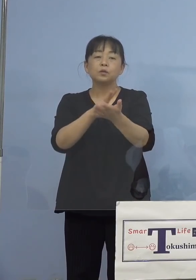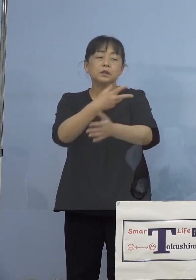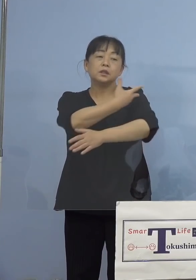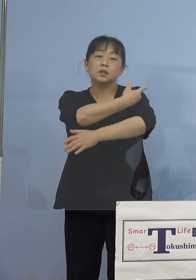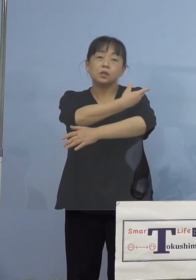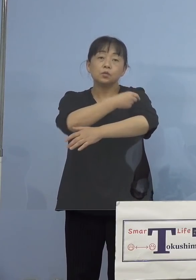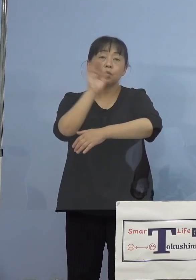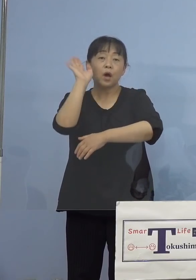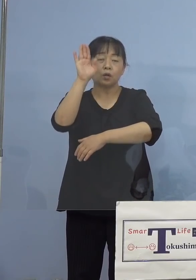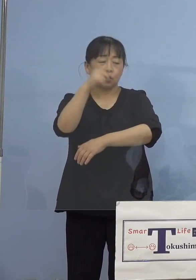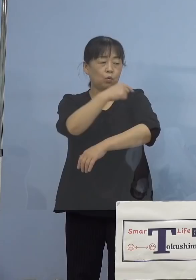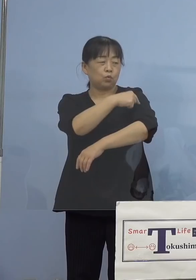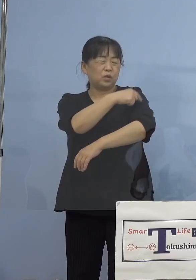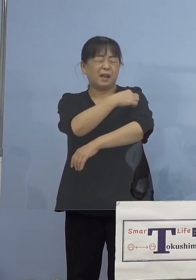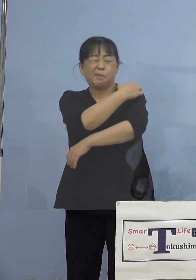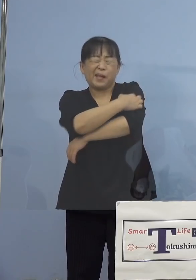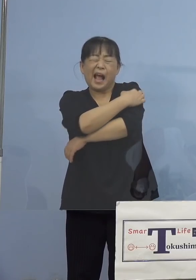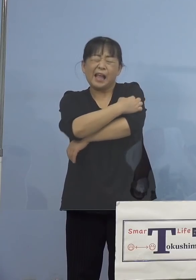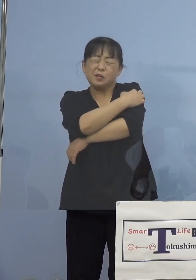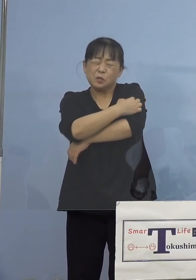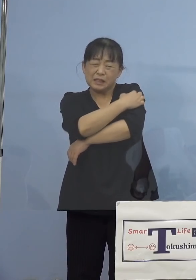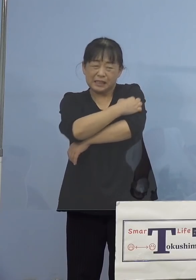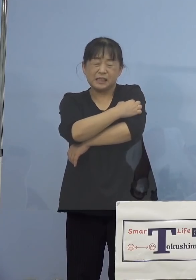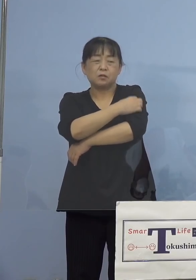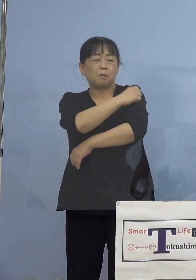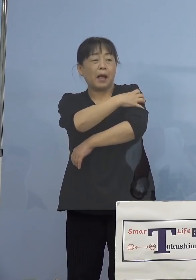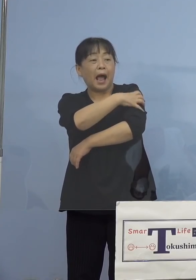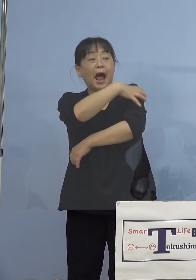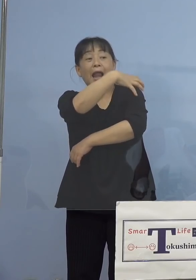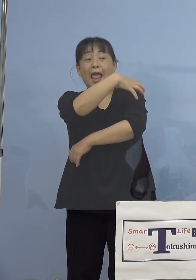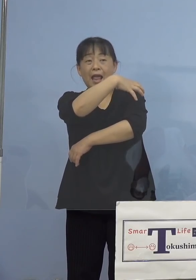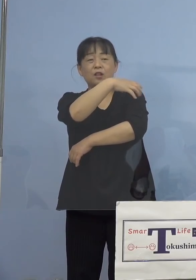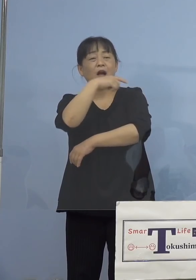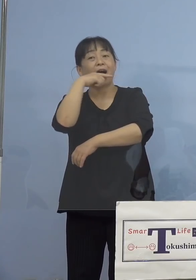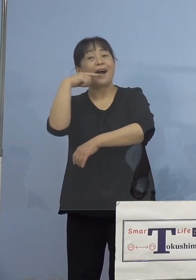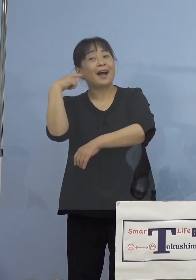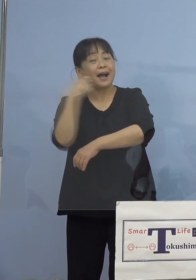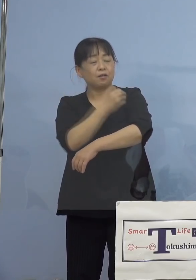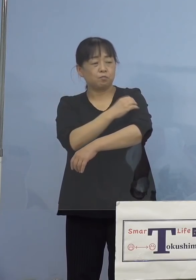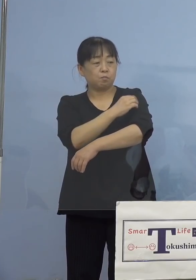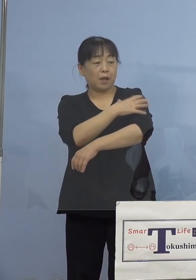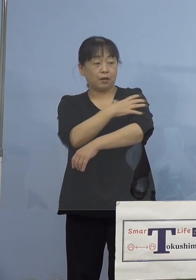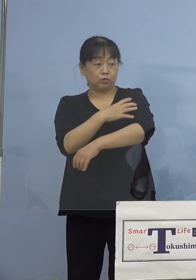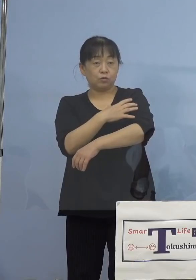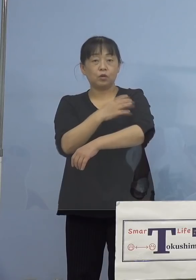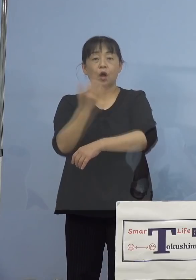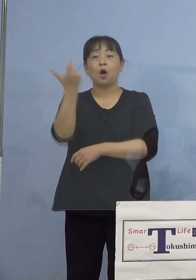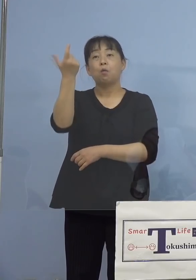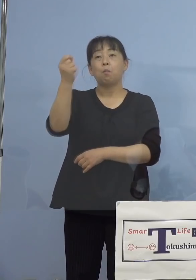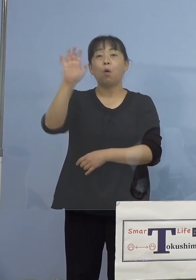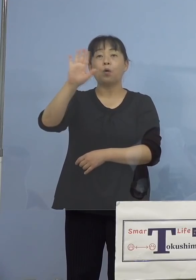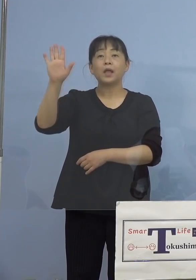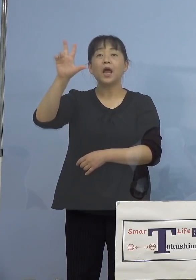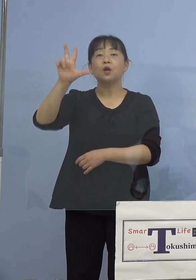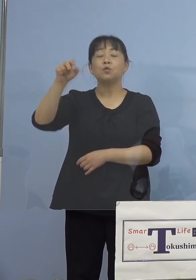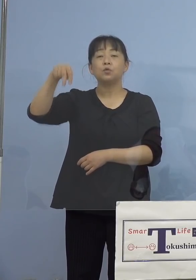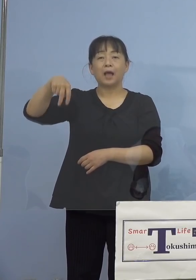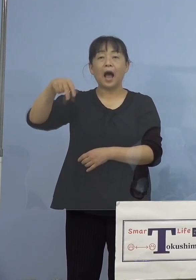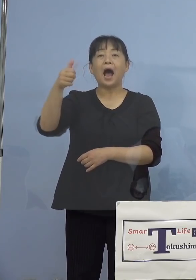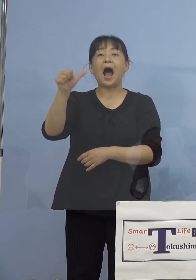腕にかゆみ、腫れ、赤み、モデルナアーム などとも呼ばれていますね